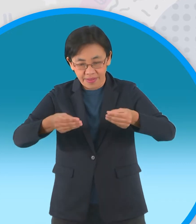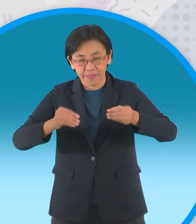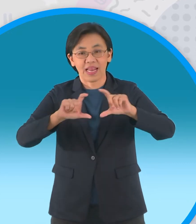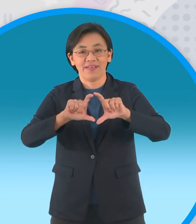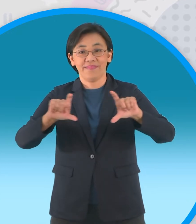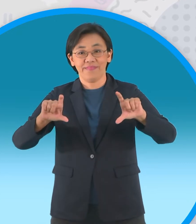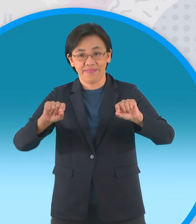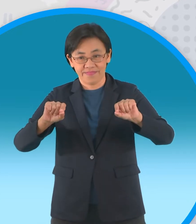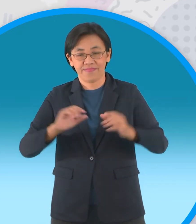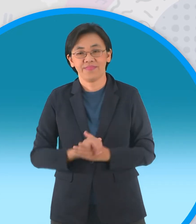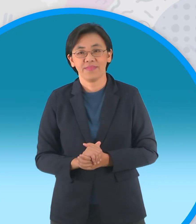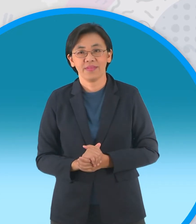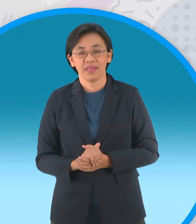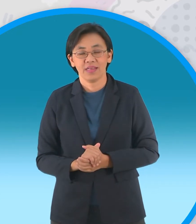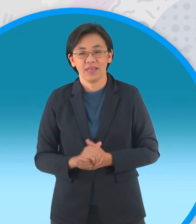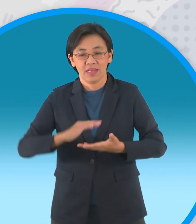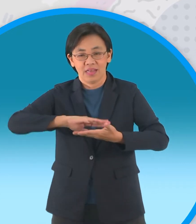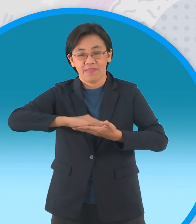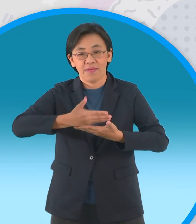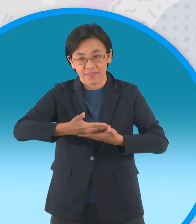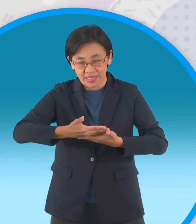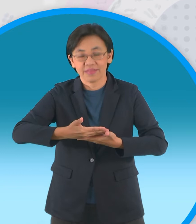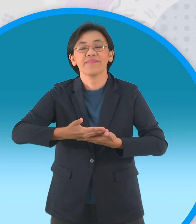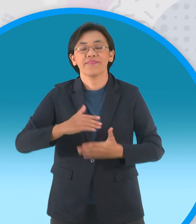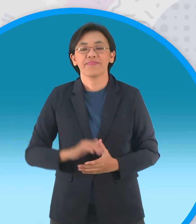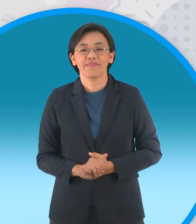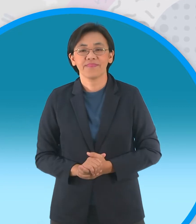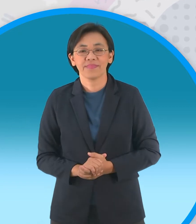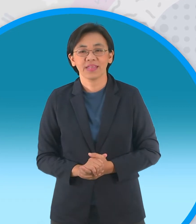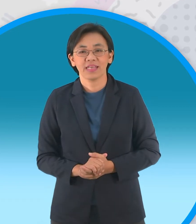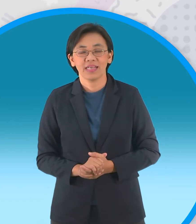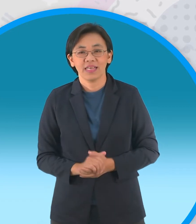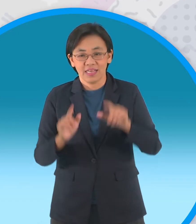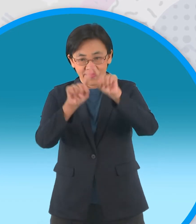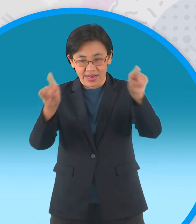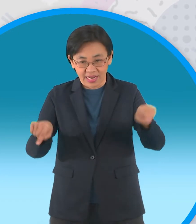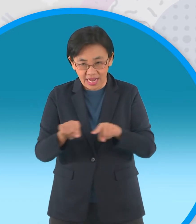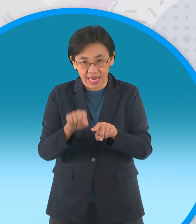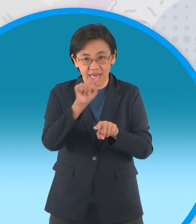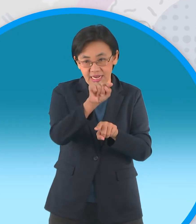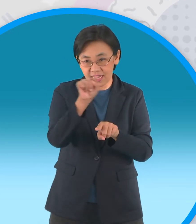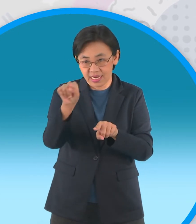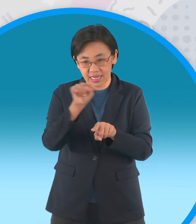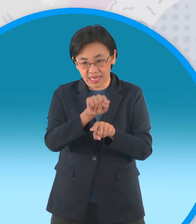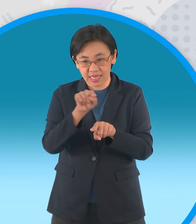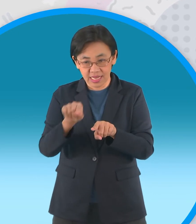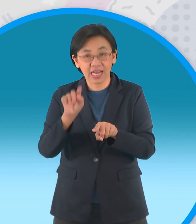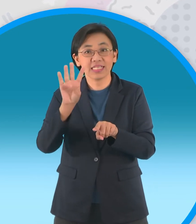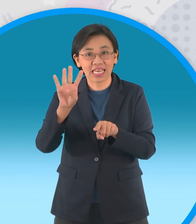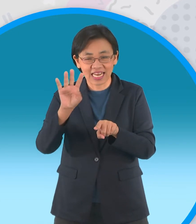เปิดออกมาปึ๊บเราก็จะแบ่งพื้นที่กระดาษ ออกเป็นสี่ส่วนนะครับเท่าๆกันคราวนี้เรา